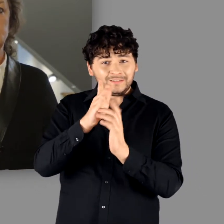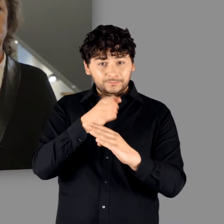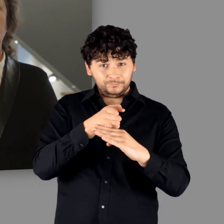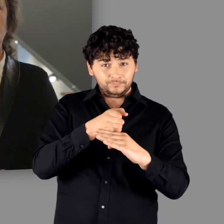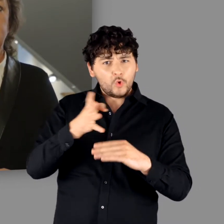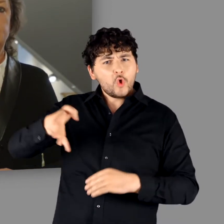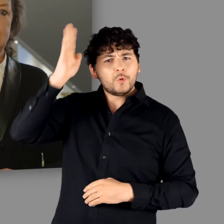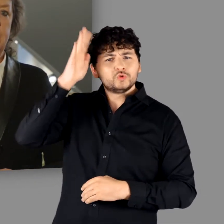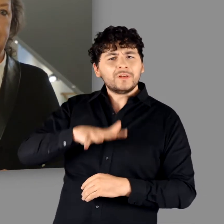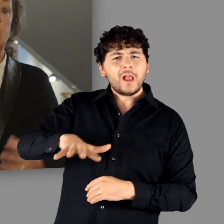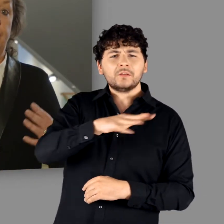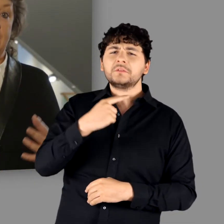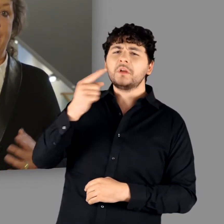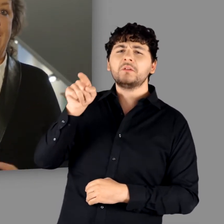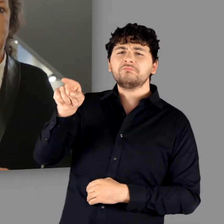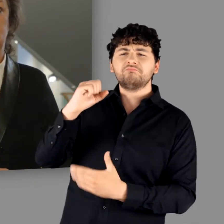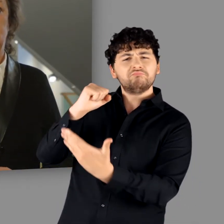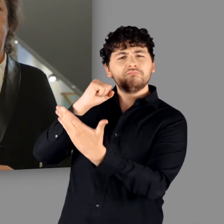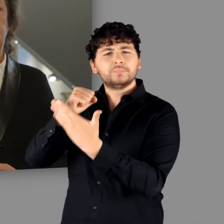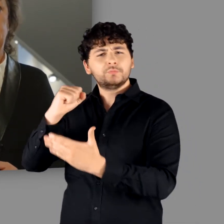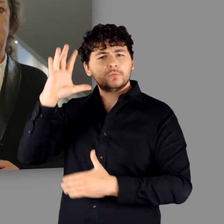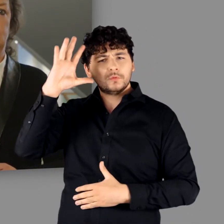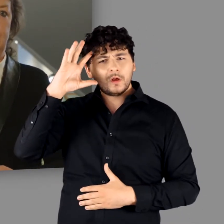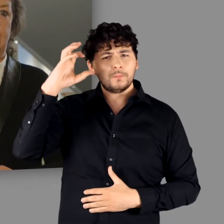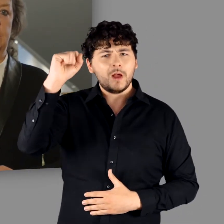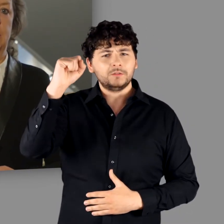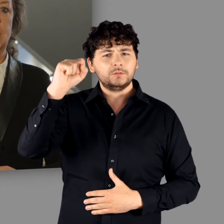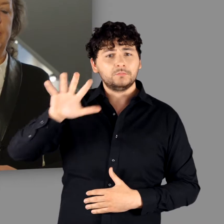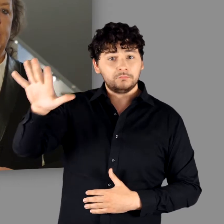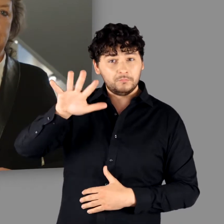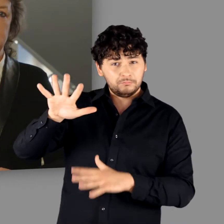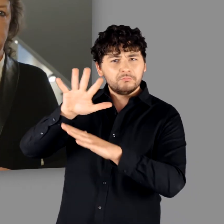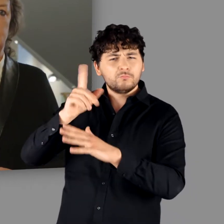mit dem Sammelbegriff „Germanen“ belegt worden waren, veränderten sich